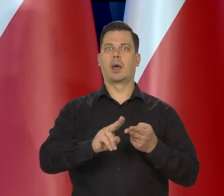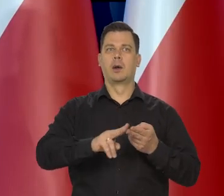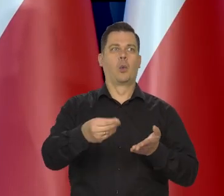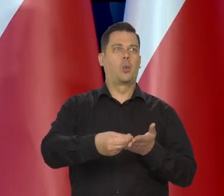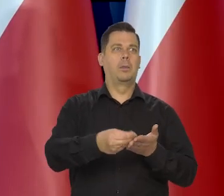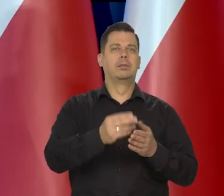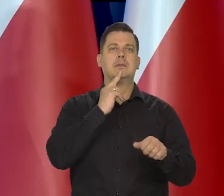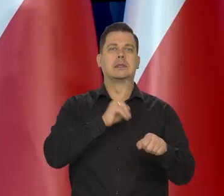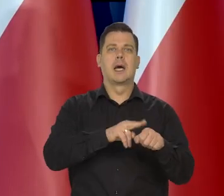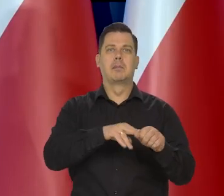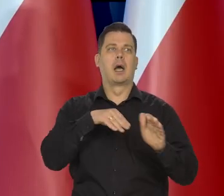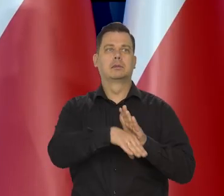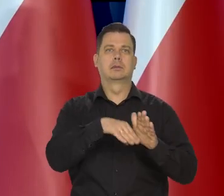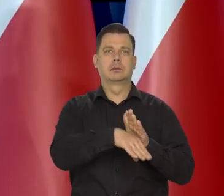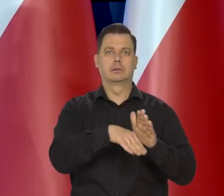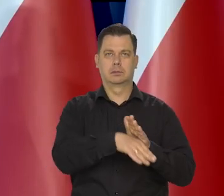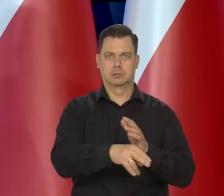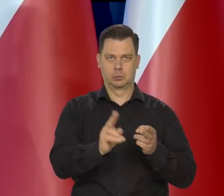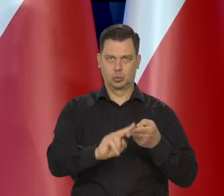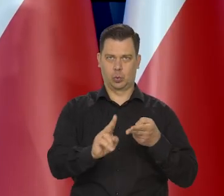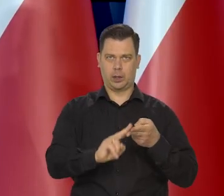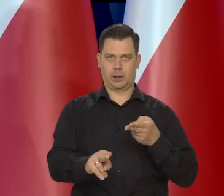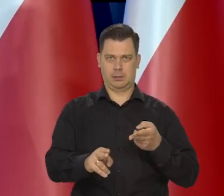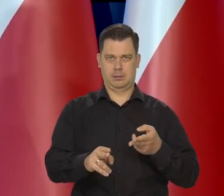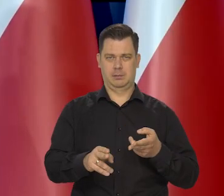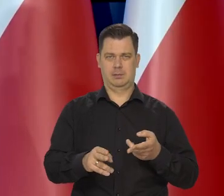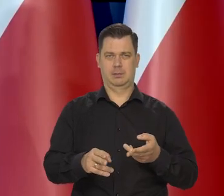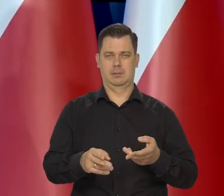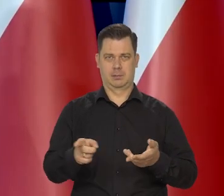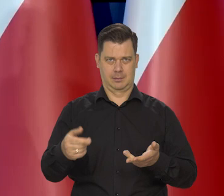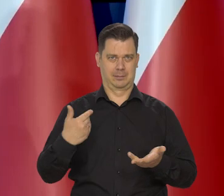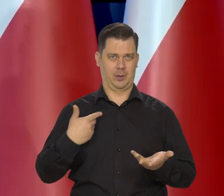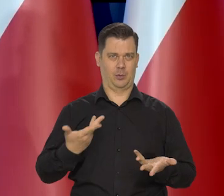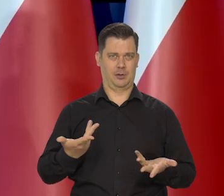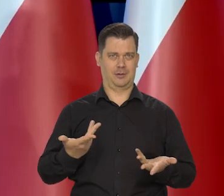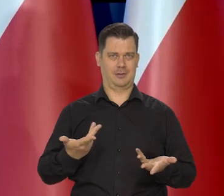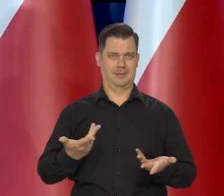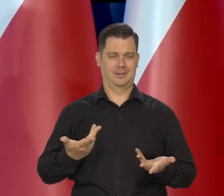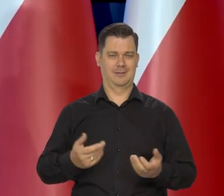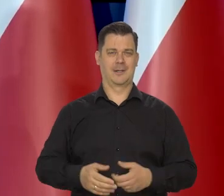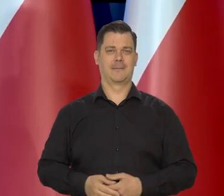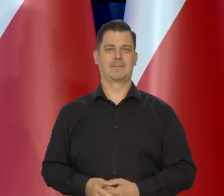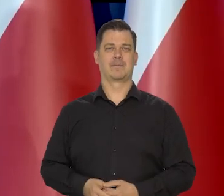też ludzie nakupowali różne rodziny, całe kredensy, cukru na gromadzili.